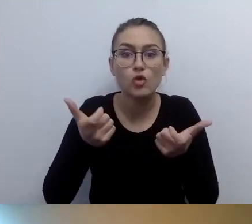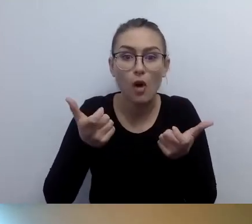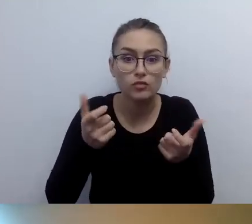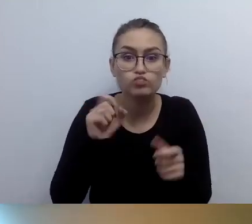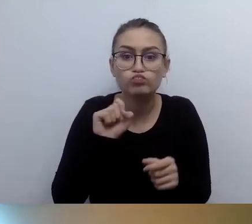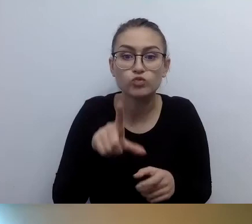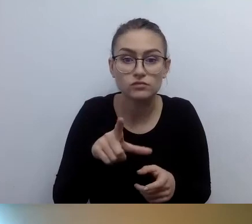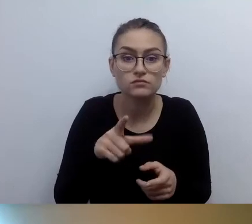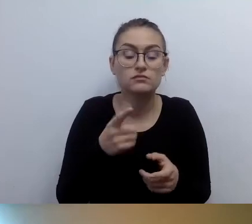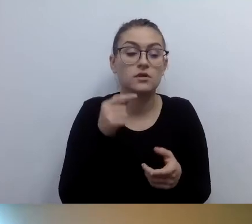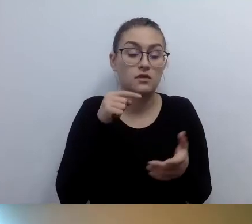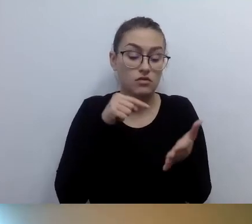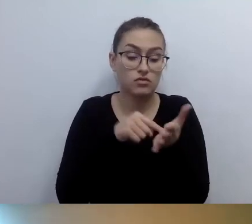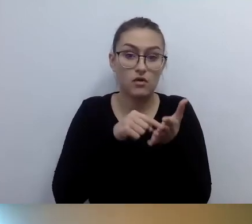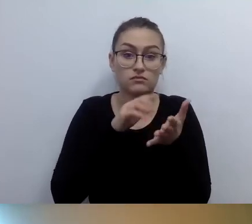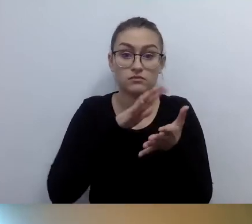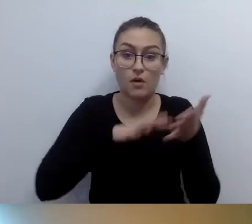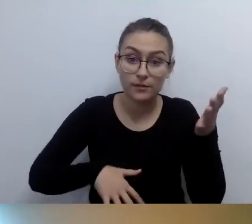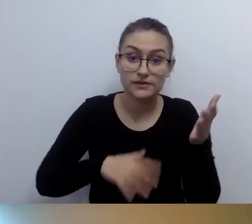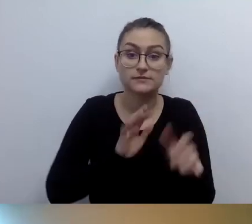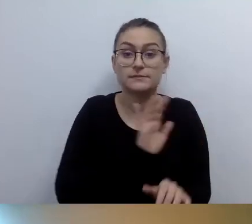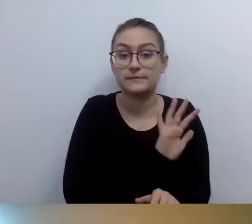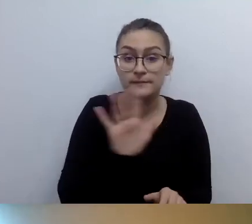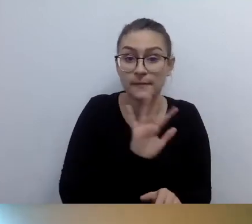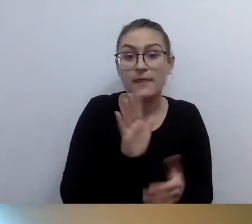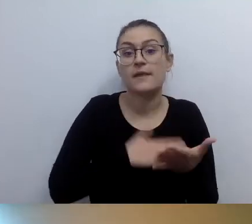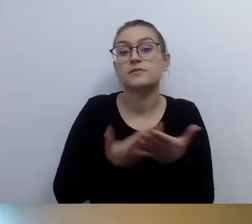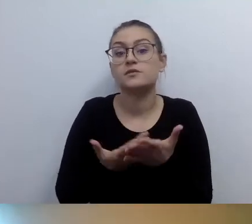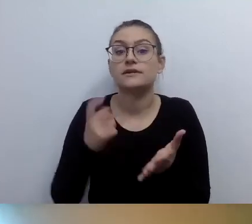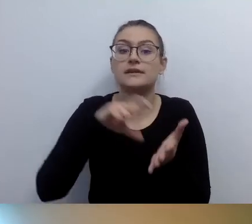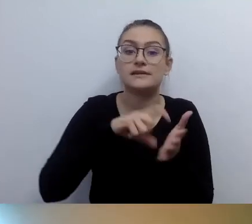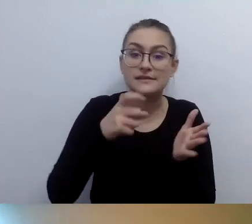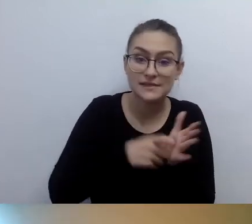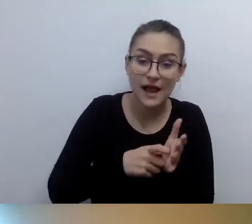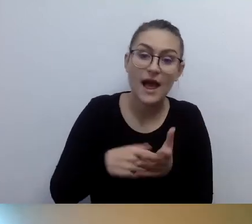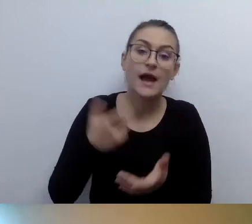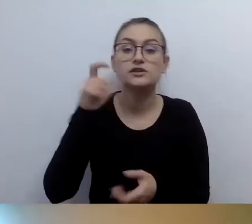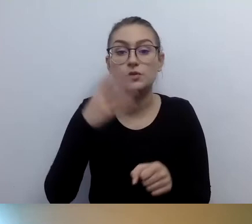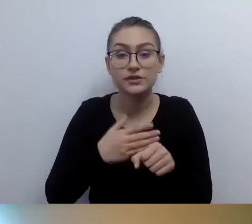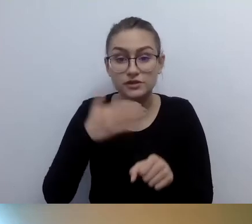Że np. sala 151 czy sala wykładowa. A w przypadku urzędu: